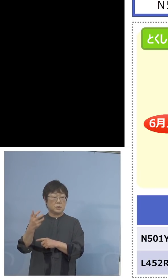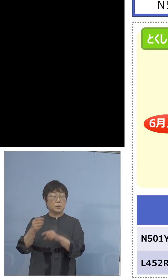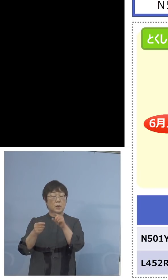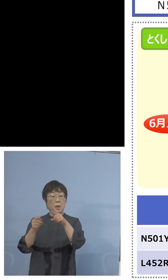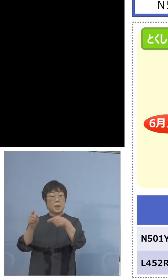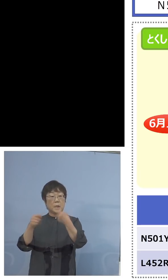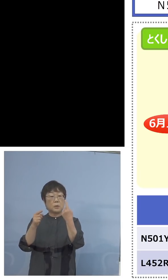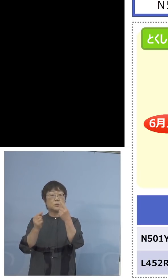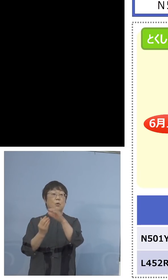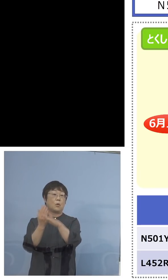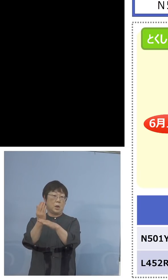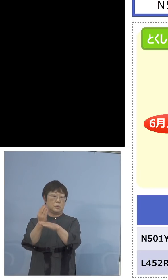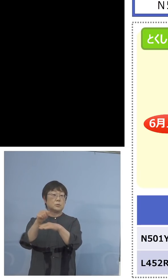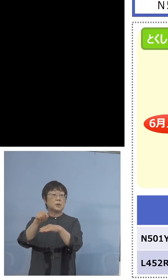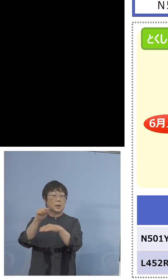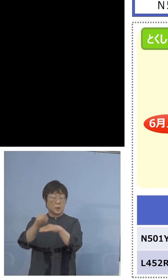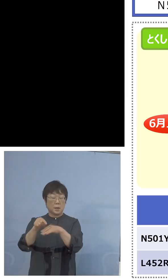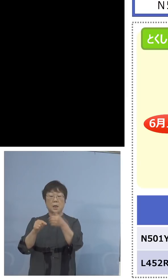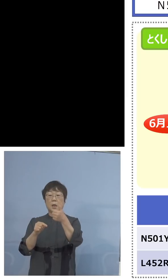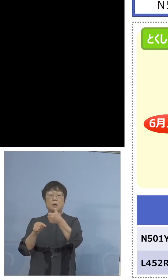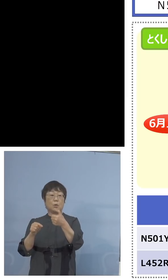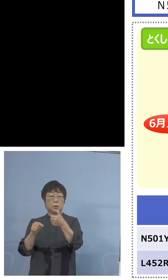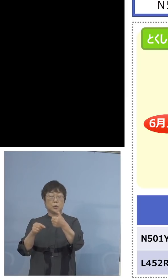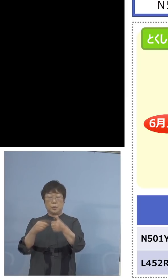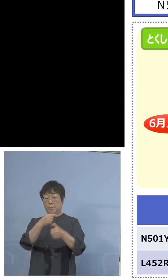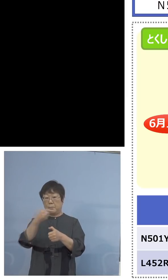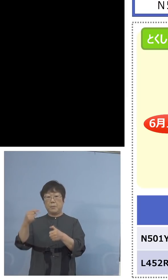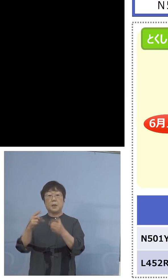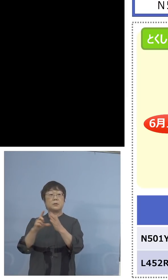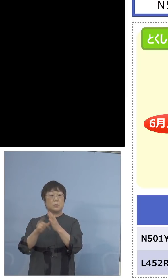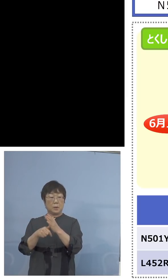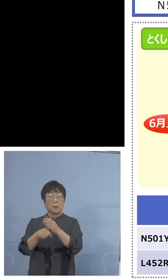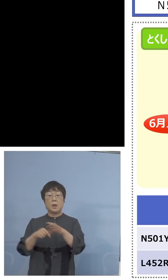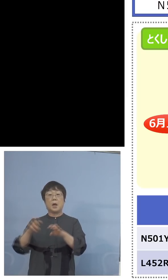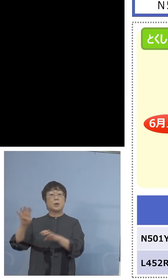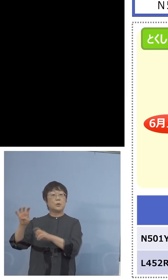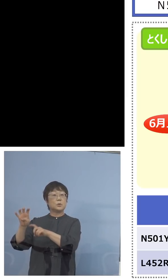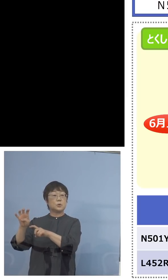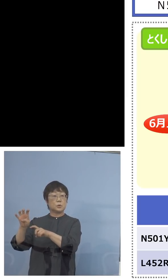やって、そのうち50陰性となった場合 この40だけでは50やり切れないですね